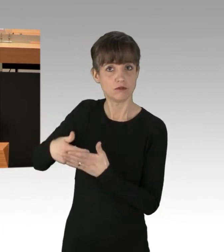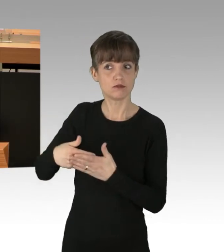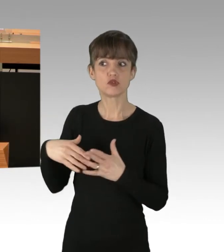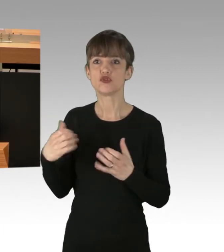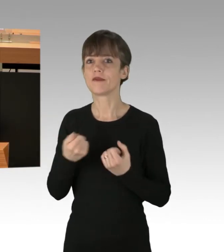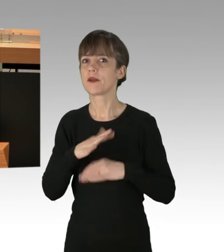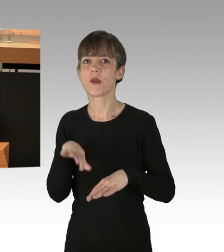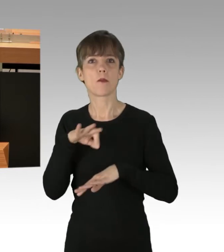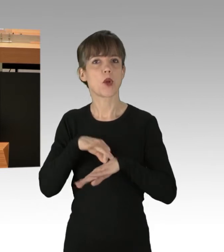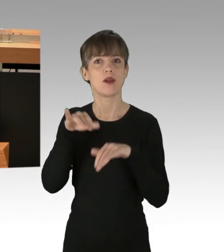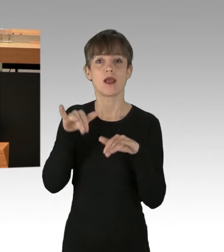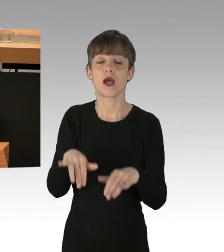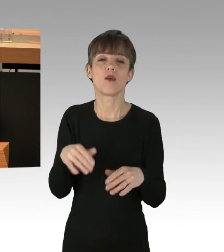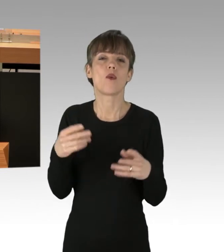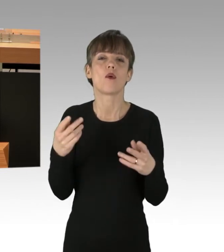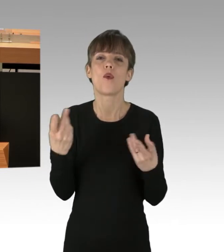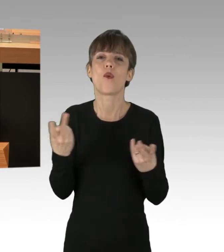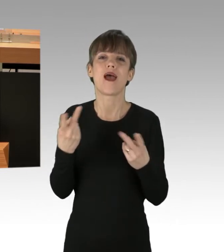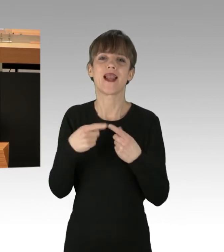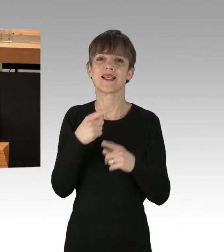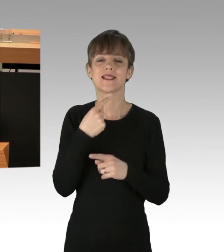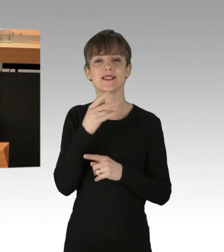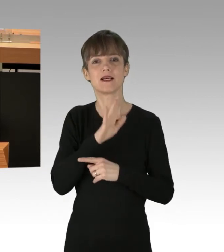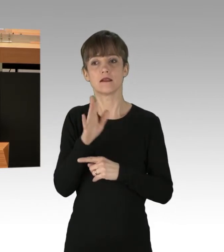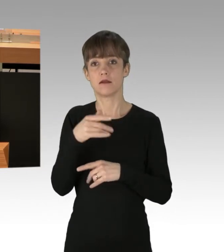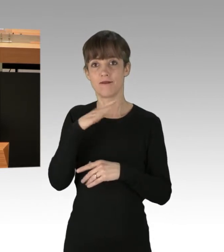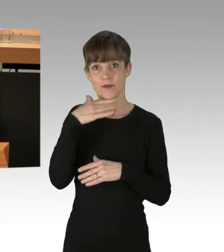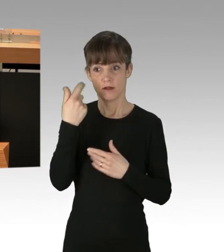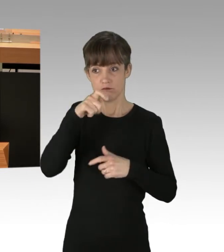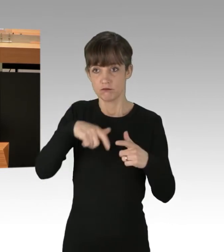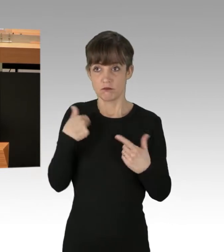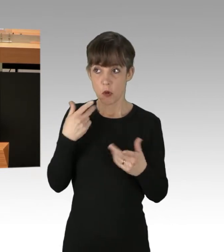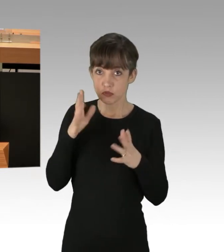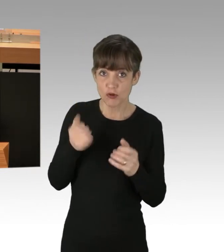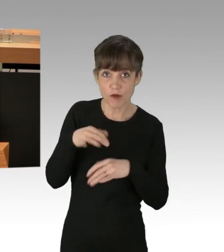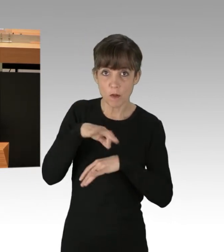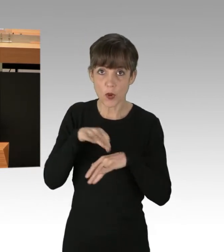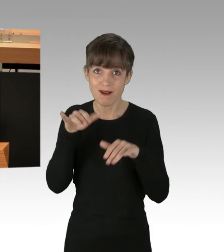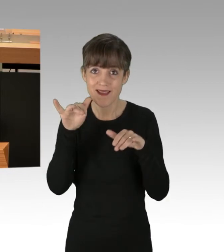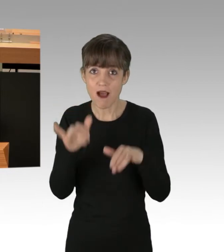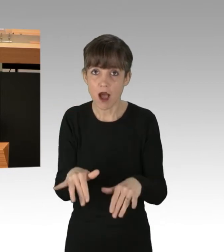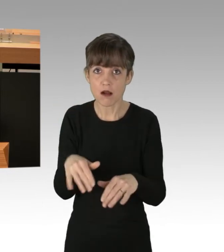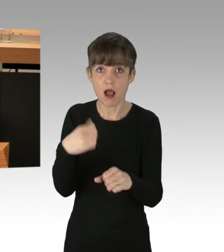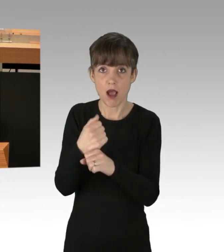sie wissen nicht, ob sie pünktlich zur Arbeit kommen, mit allen arbeitsrechtlichen Folgen, die passieren können.